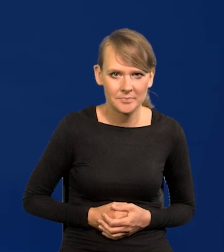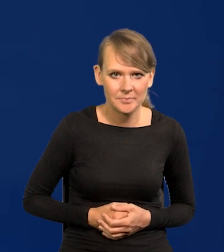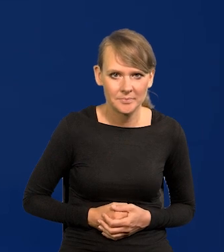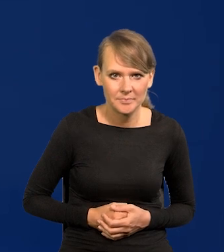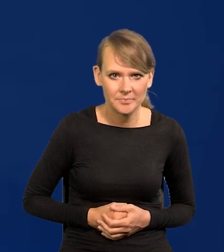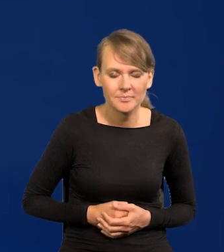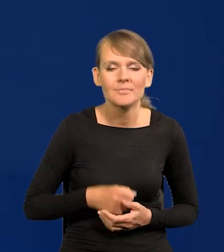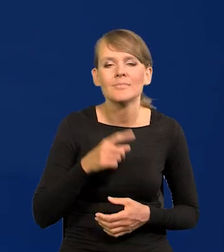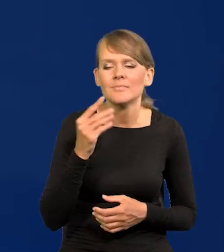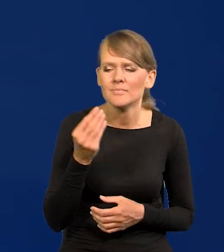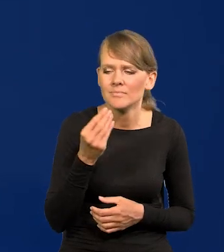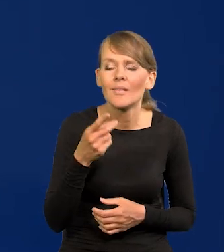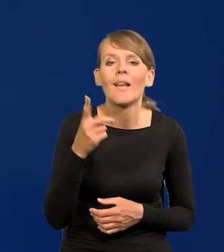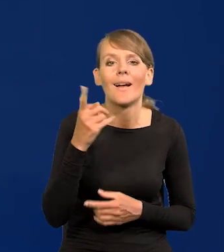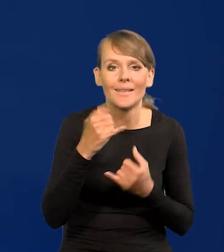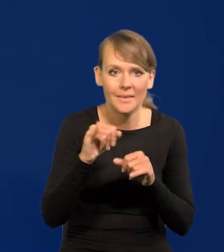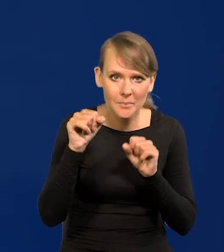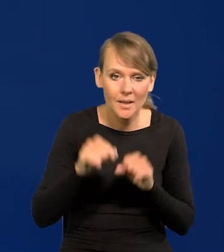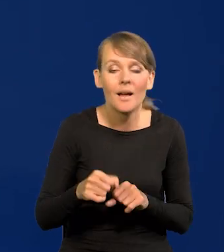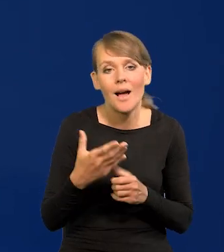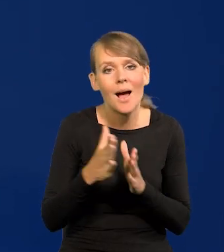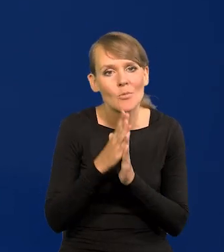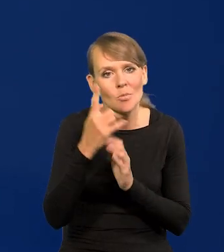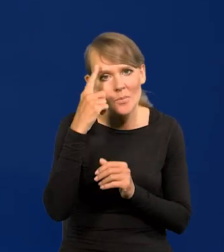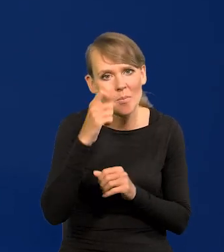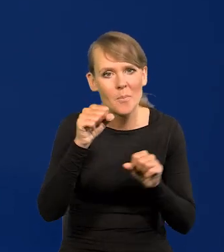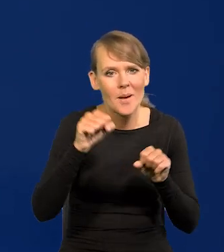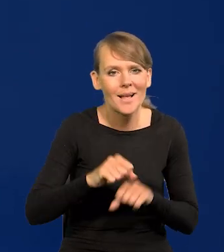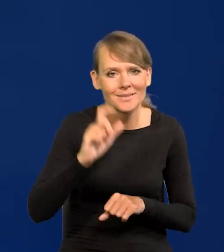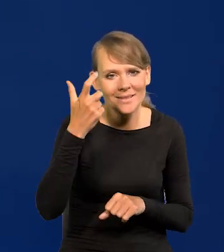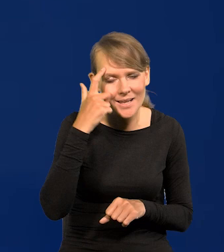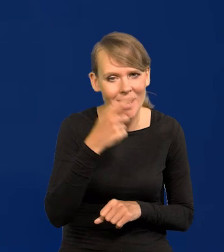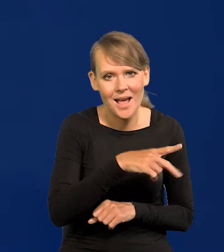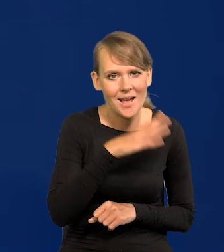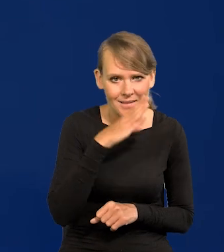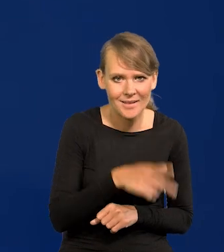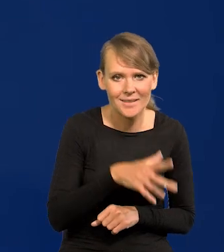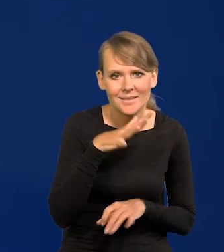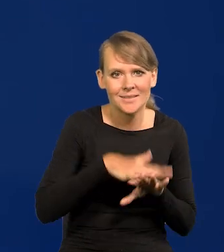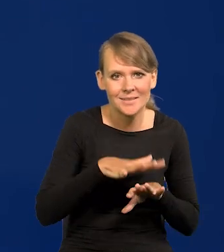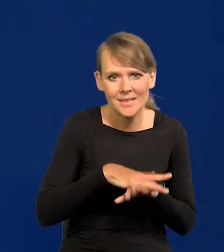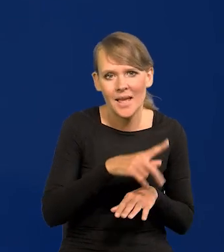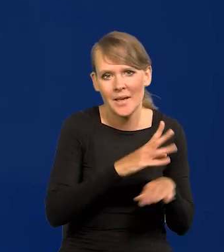Po drugie, że te inny banki. Ale też proszę pamiętać, że Bank Centralny Ameryki, czyli system rezerw centralnych,